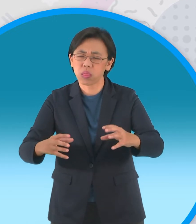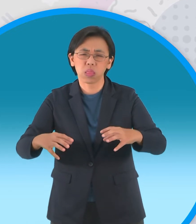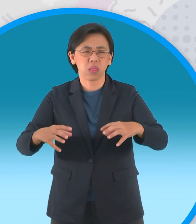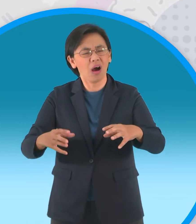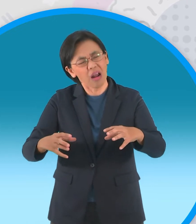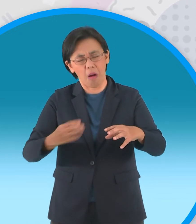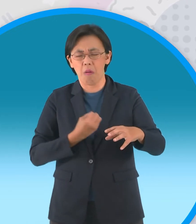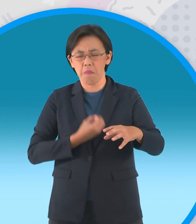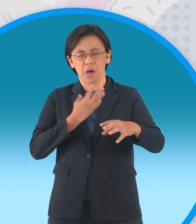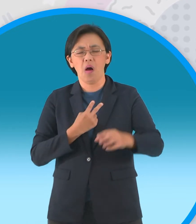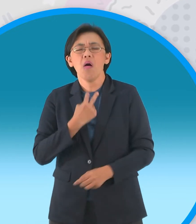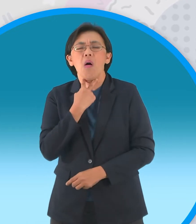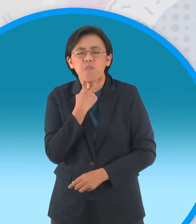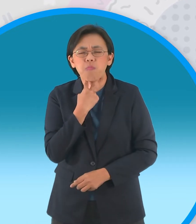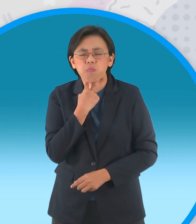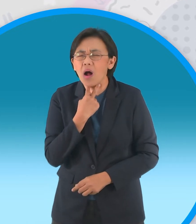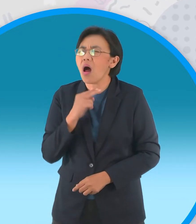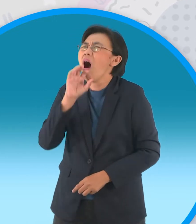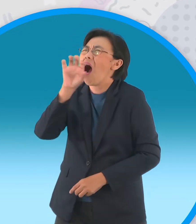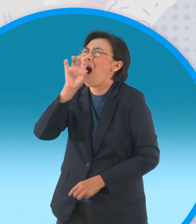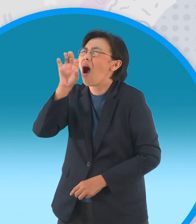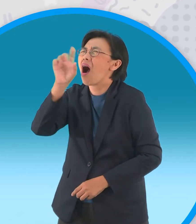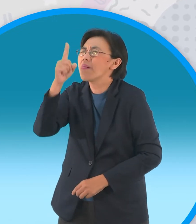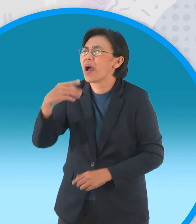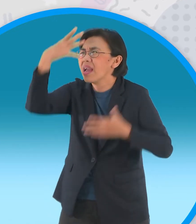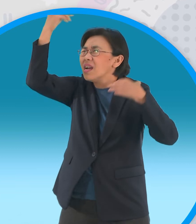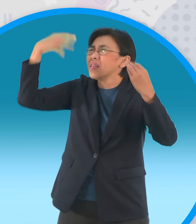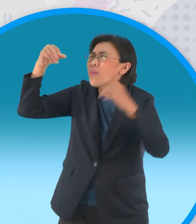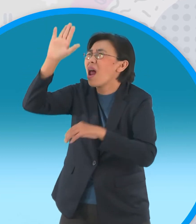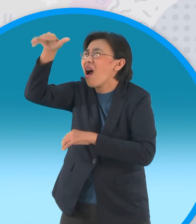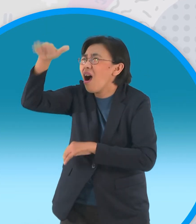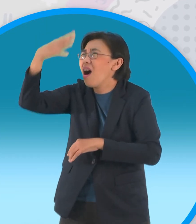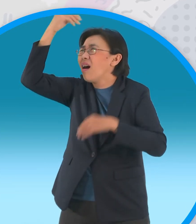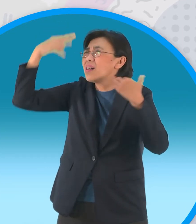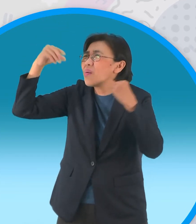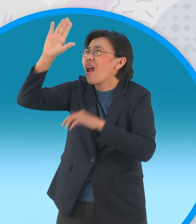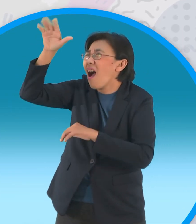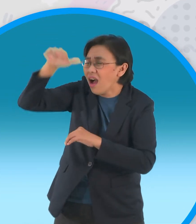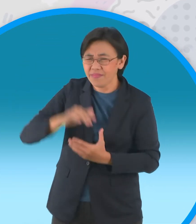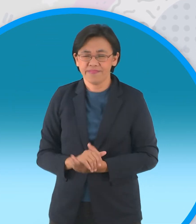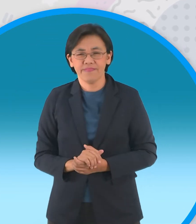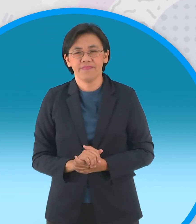ฝูงกบจึงส่งเสียงร้องเรียกเทวดาอีกครั้ง หนึ่ง ท่านเทวดาท่านเทวดา